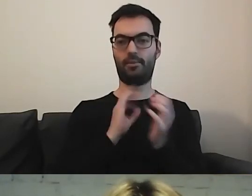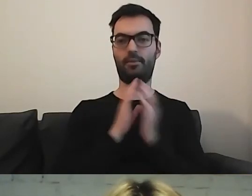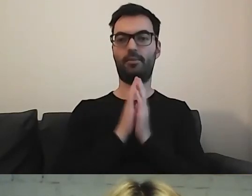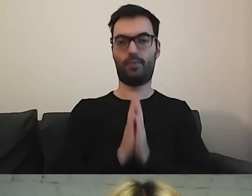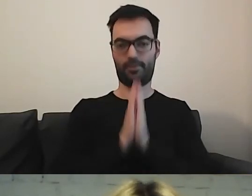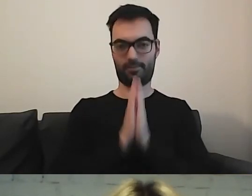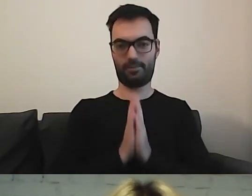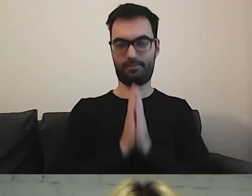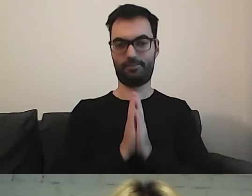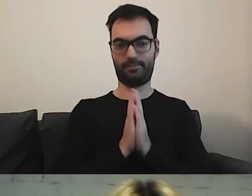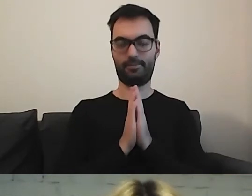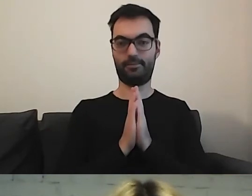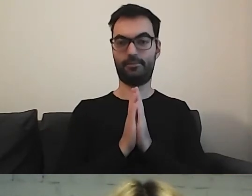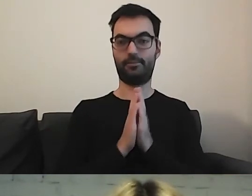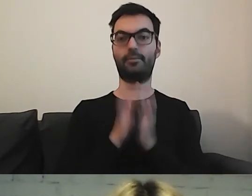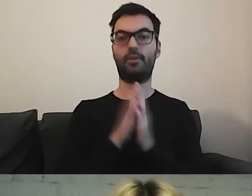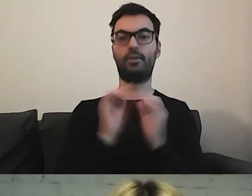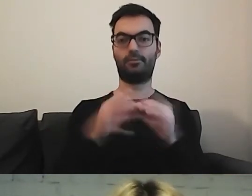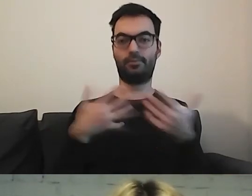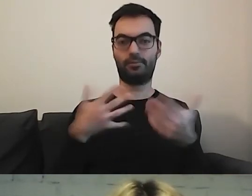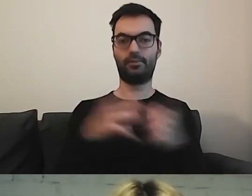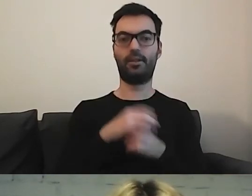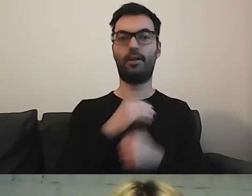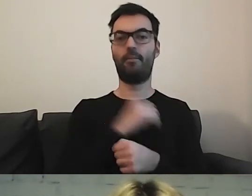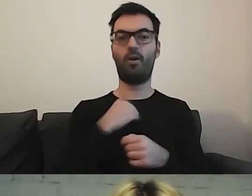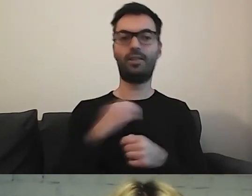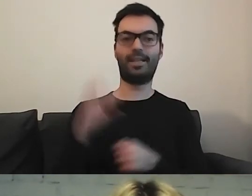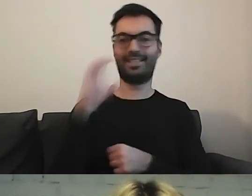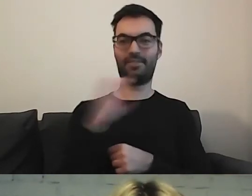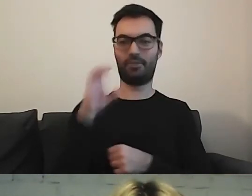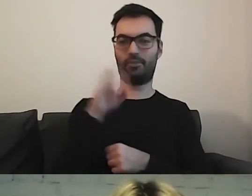Jakby państwo mogli wejść na stronę polskacyfrowa.gov.pl.